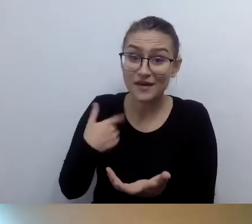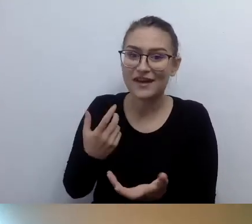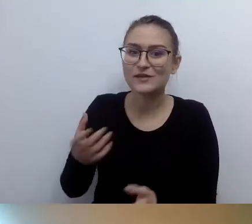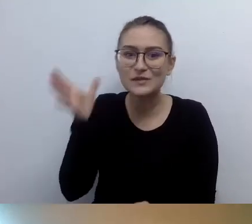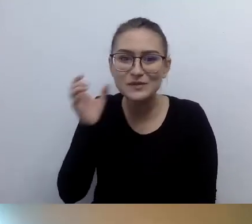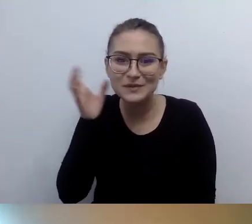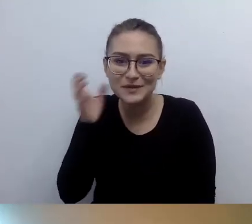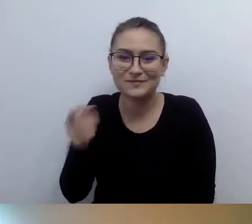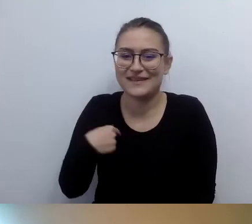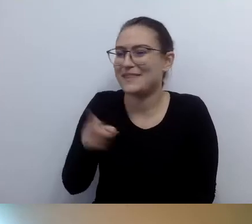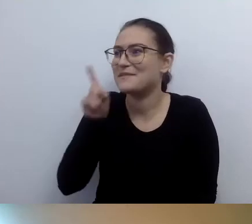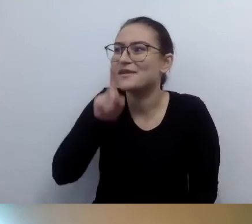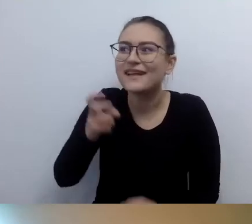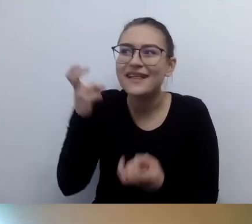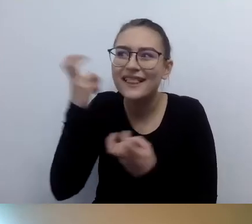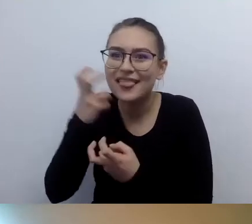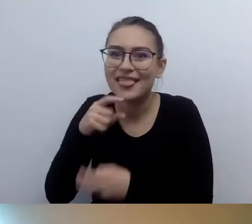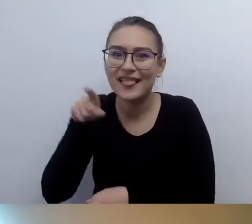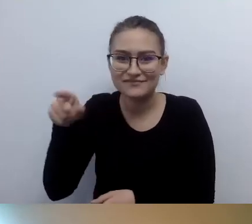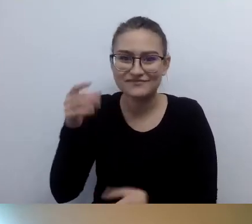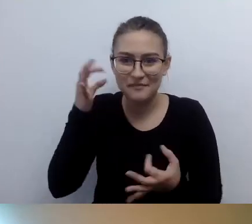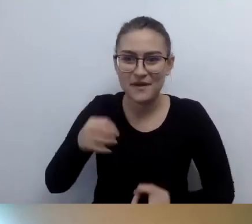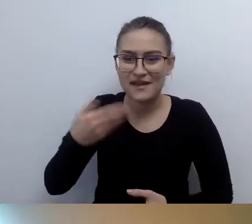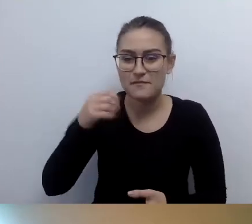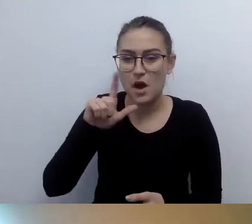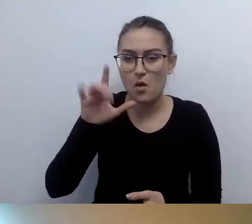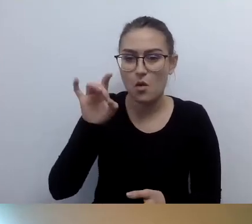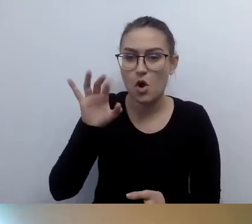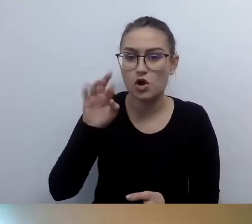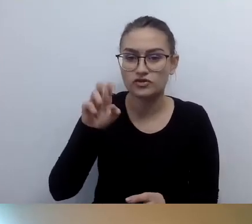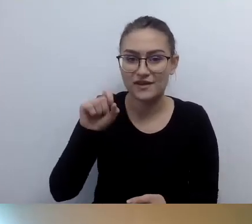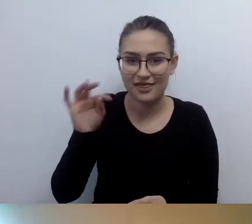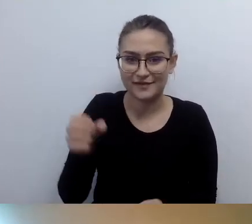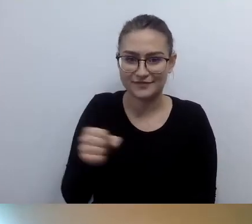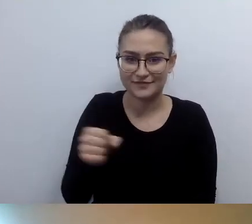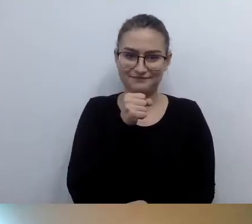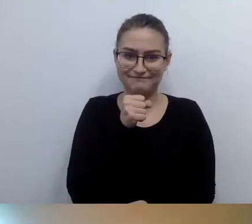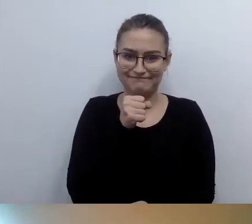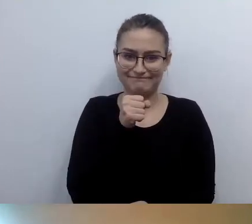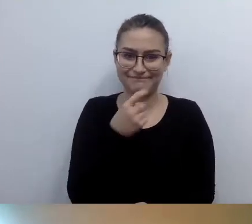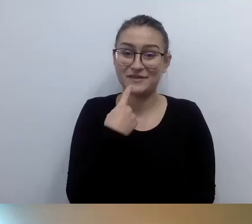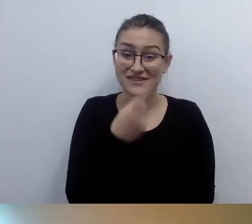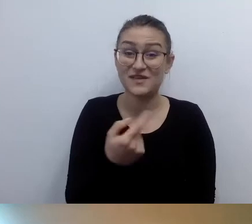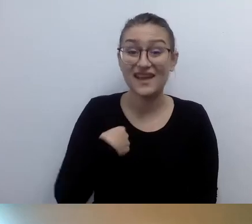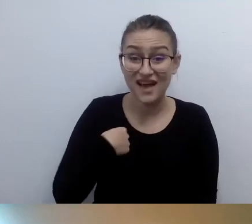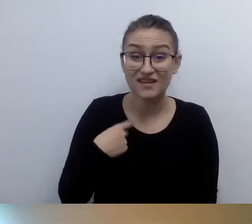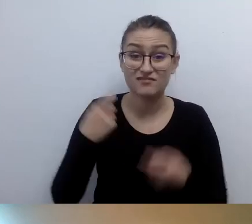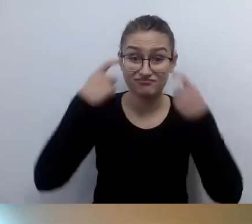Pani Małgorzata powiedziała: mam pokręcone włosy, do ramion, nieuczesane,